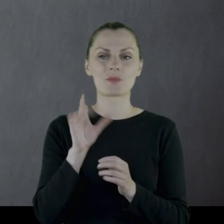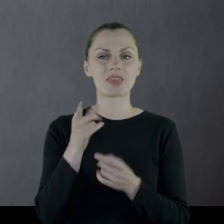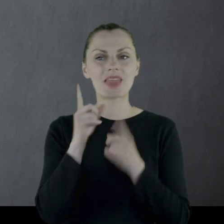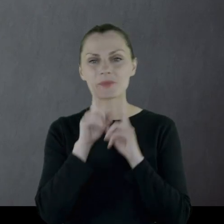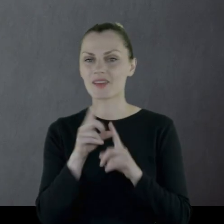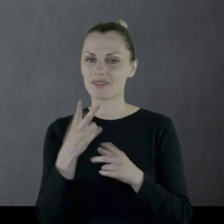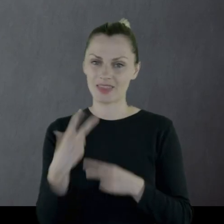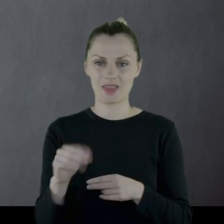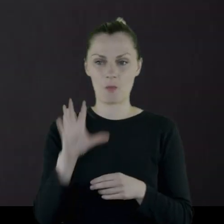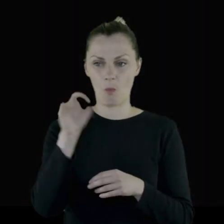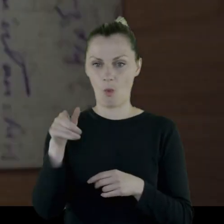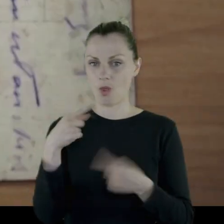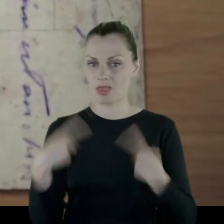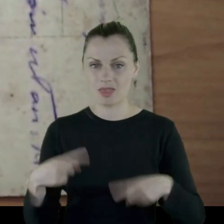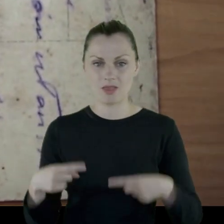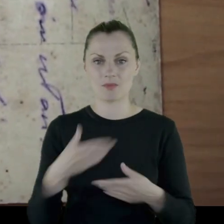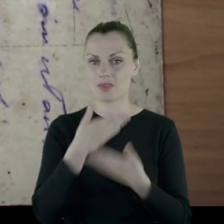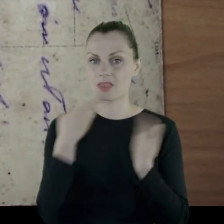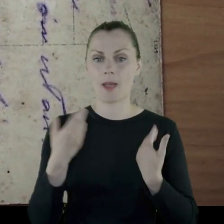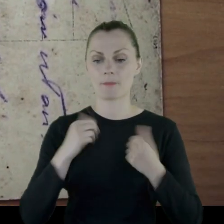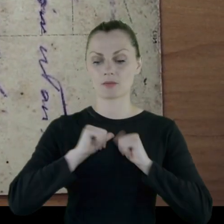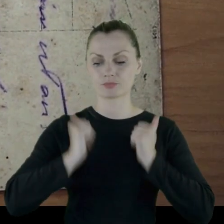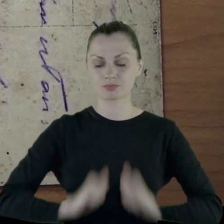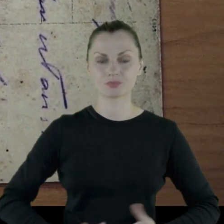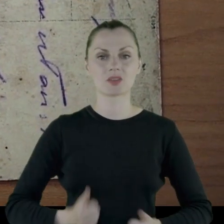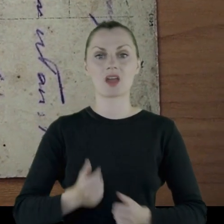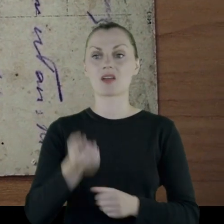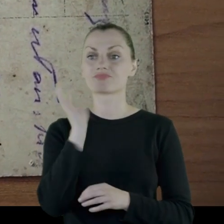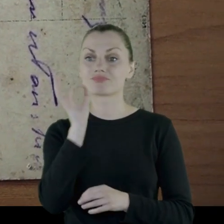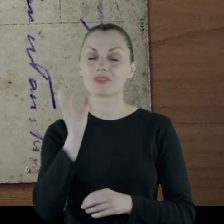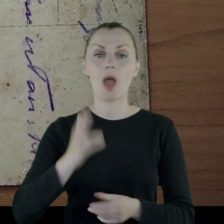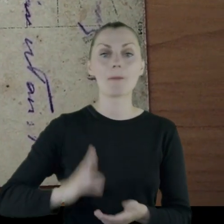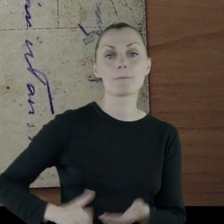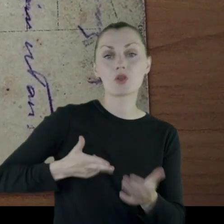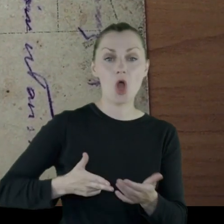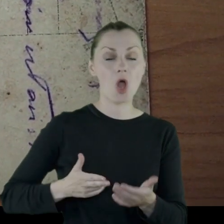Nie mają mundurów właściwych, nie mają odpowiedniej broni, organizacji.